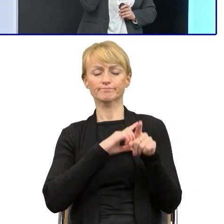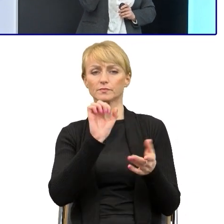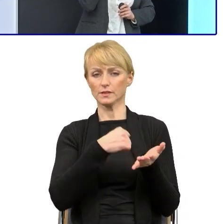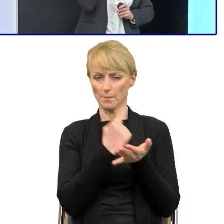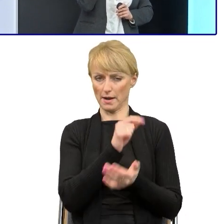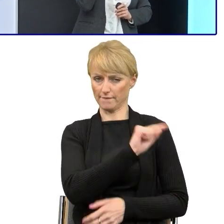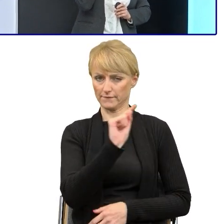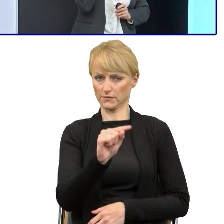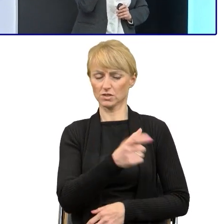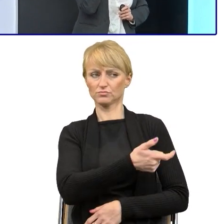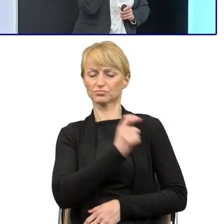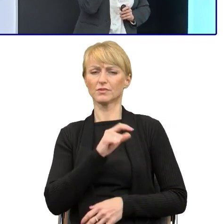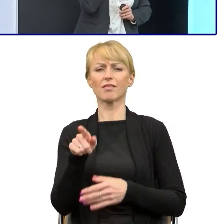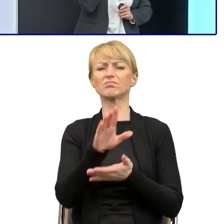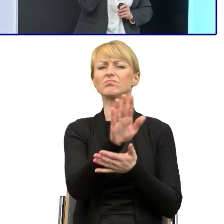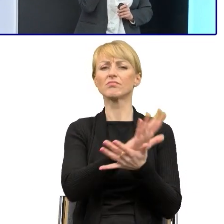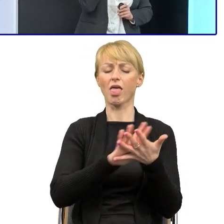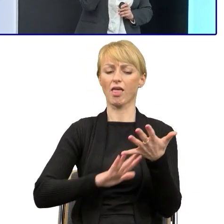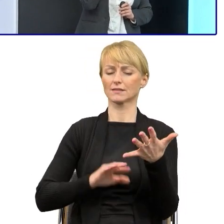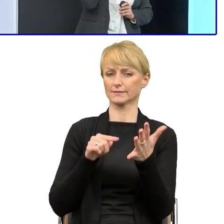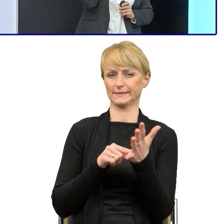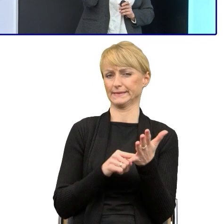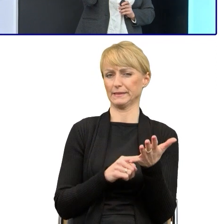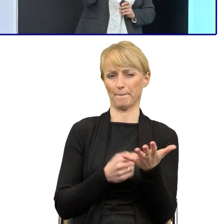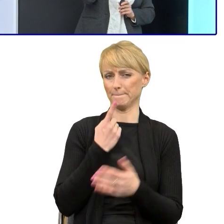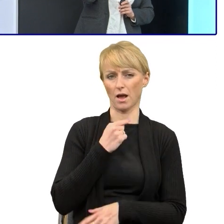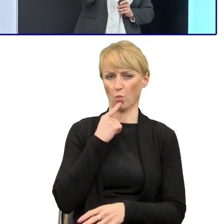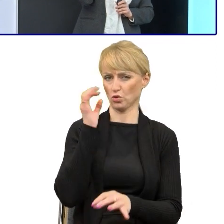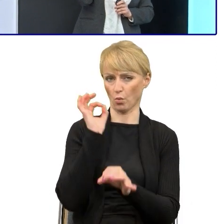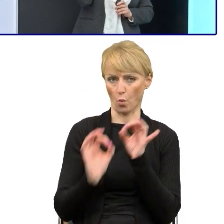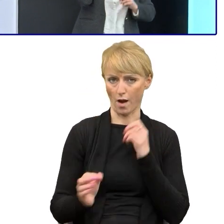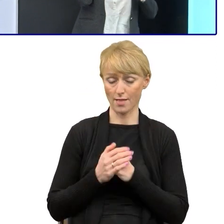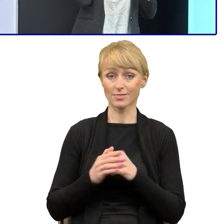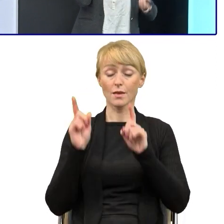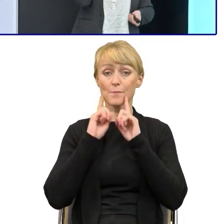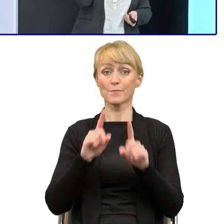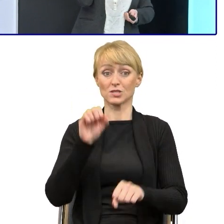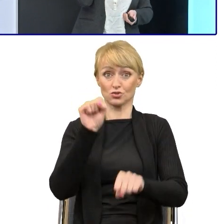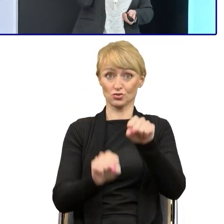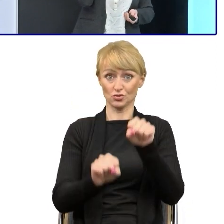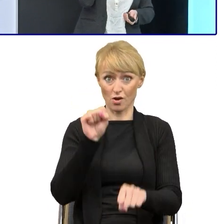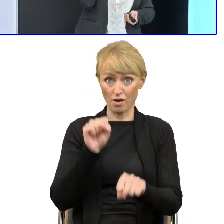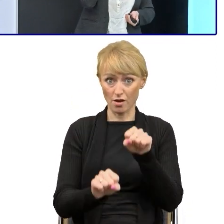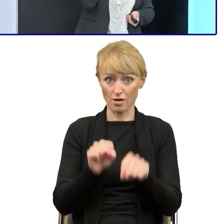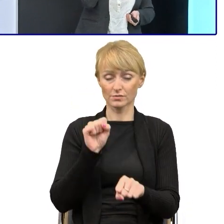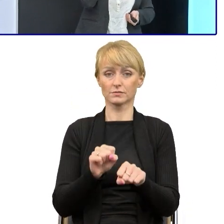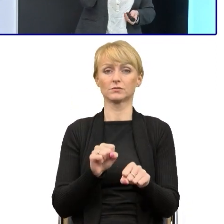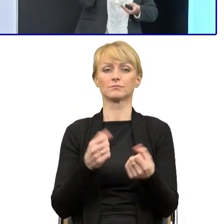że te teksty są mało precyzyjne, że w sądzie, jeśli regulaminy napiszemy, co, spotkamy się po prostu,